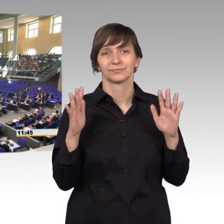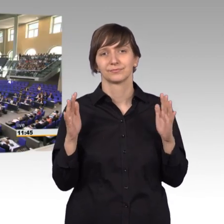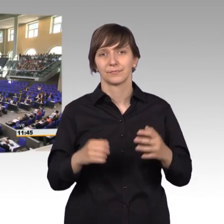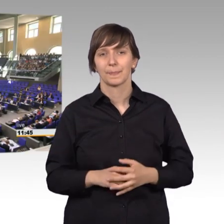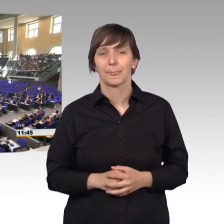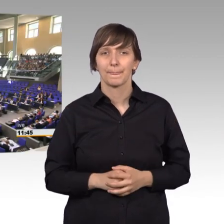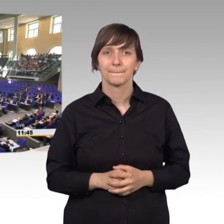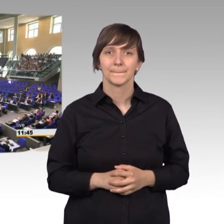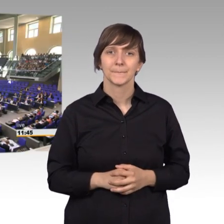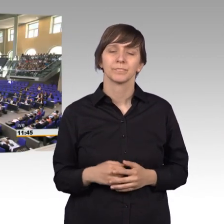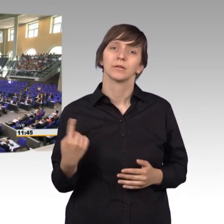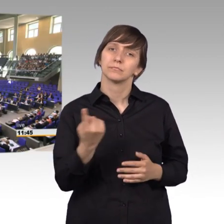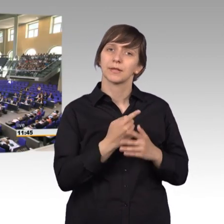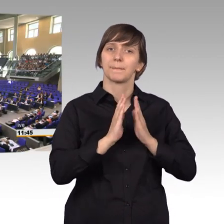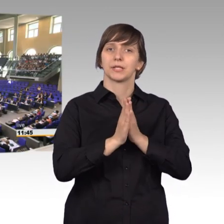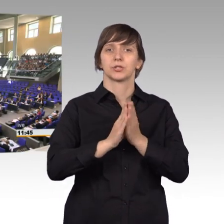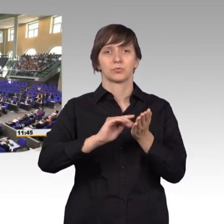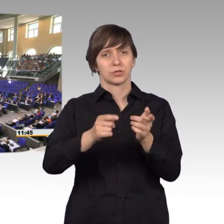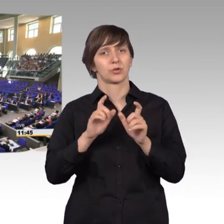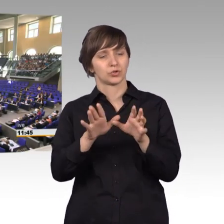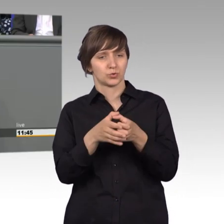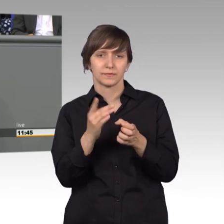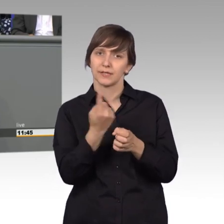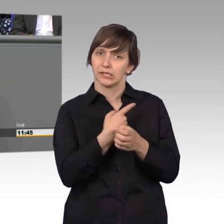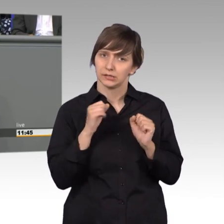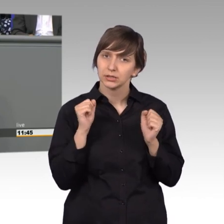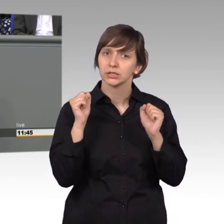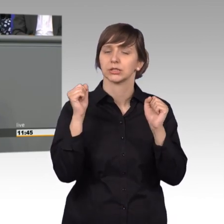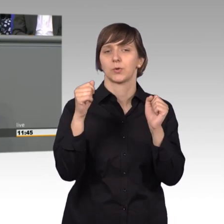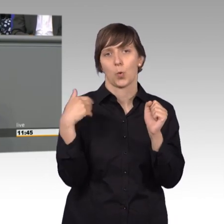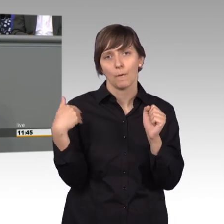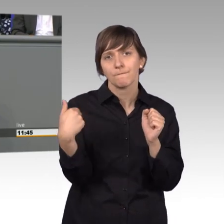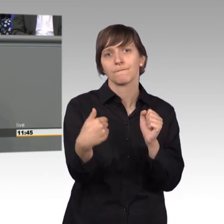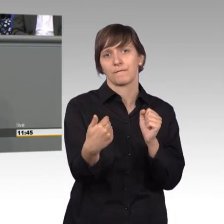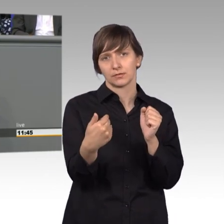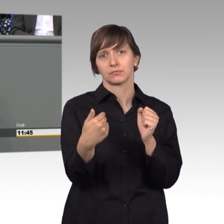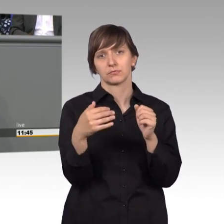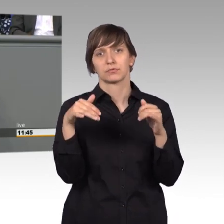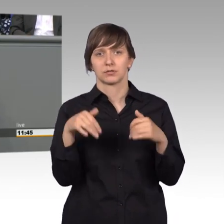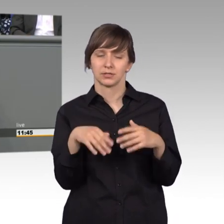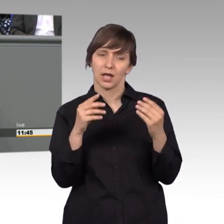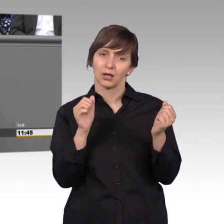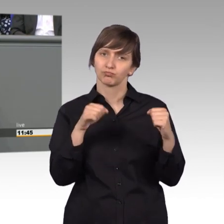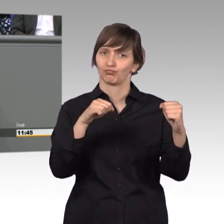Und wir tun das im Petitionsausschuss tatkräftig in oft großer Übereinstimmung. Wir sind oft garnicht so weit